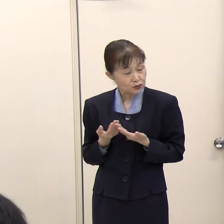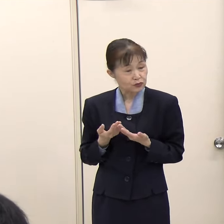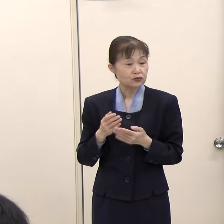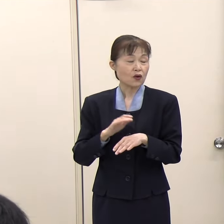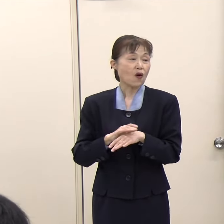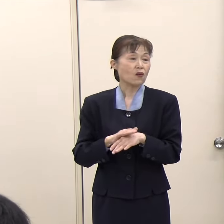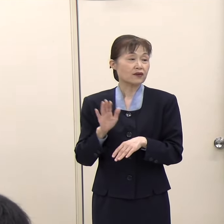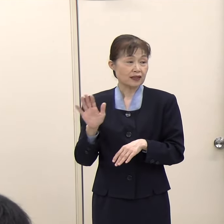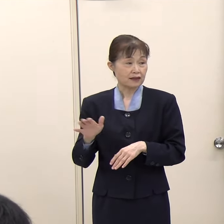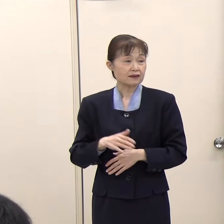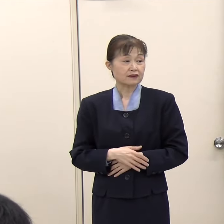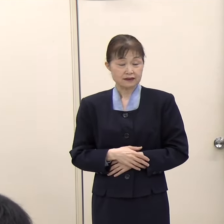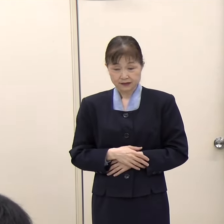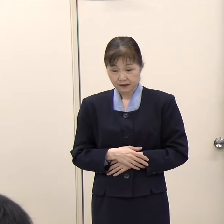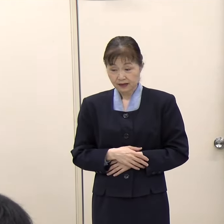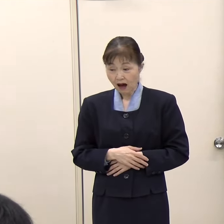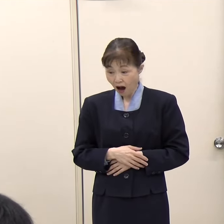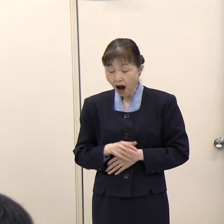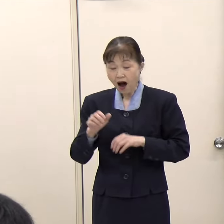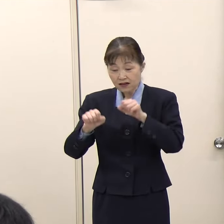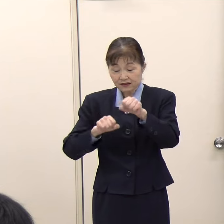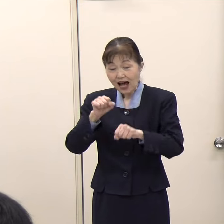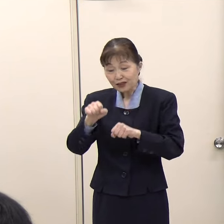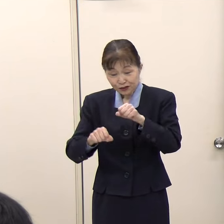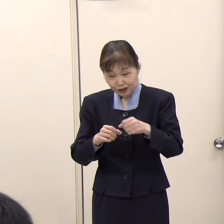（朝日新聞）サイクリングガイドという資格があるのですか。